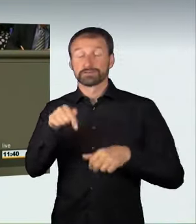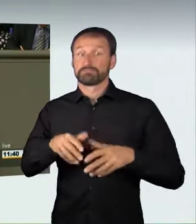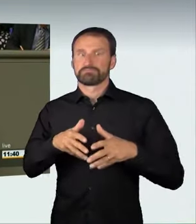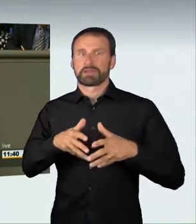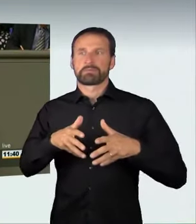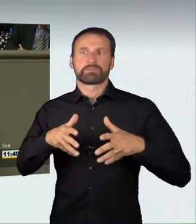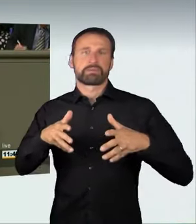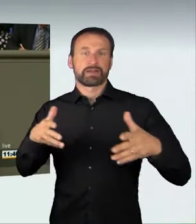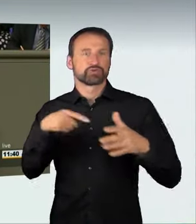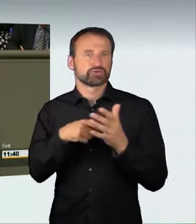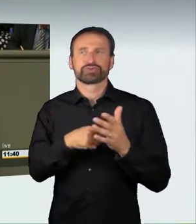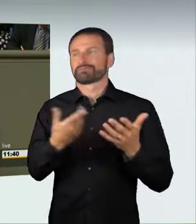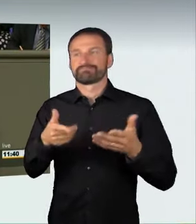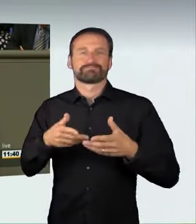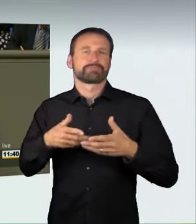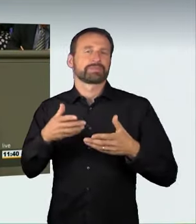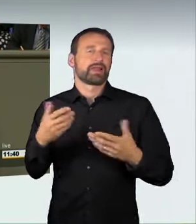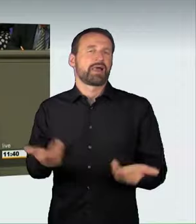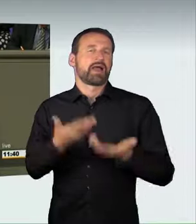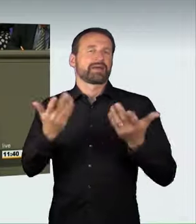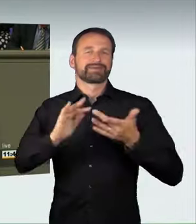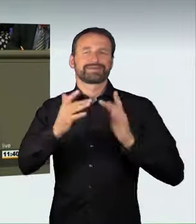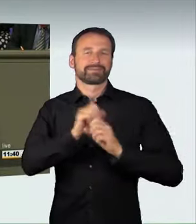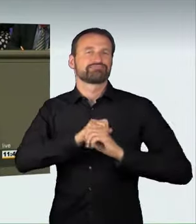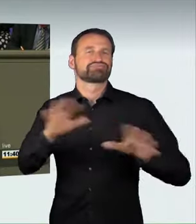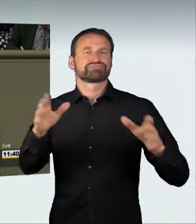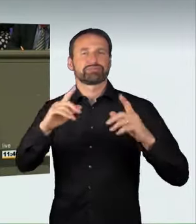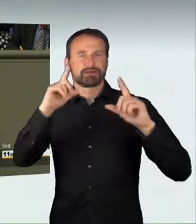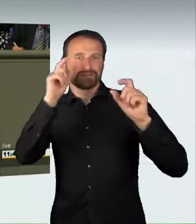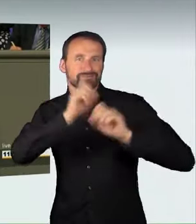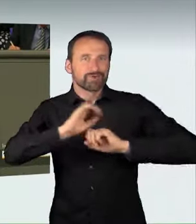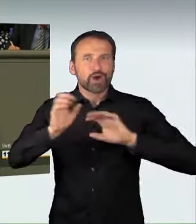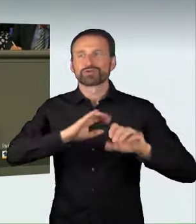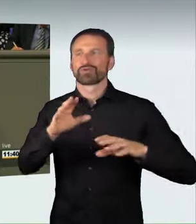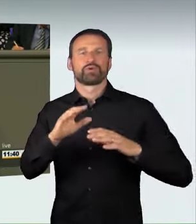von Foto- und Videoaufnahmen im Internet wohl noch einmal zugenommen hat.